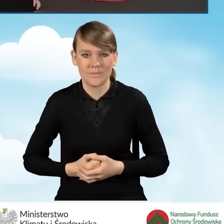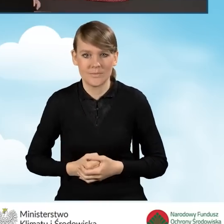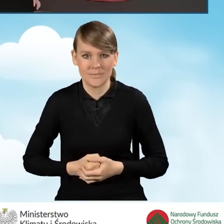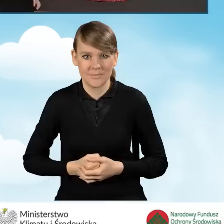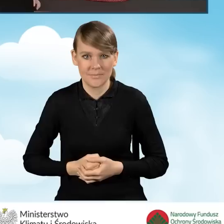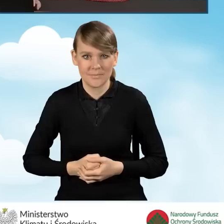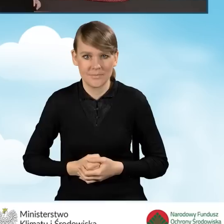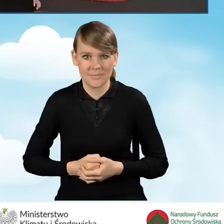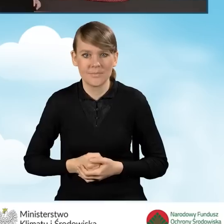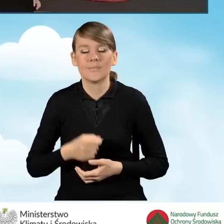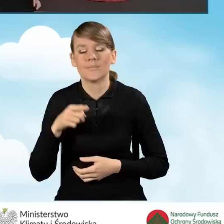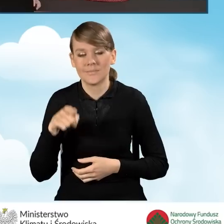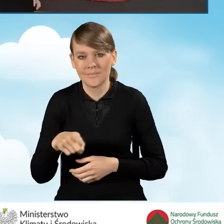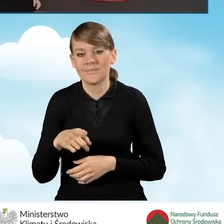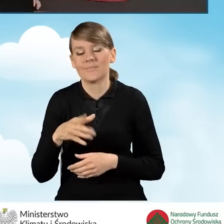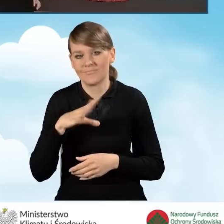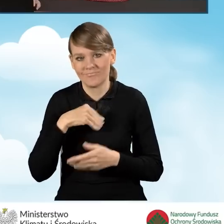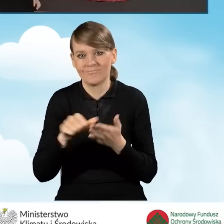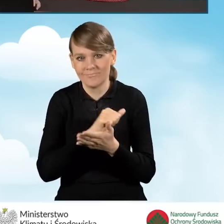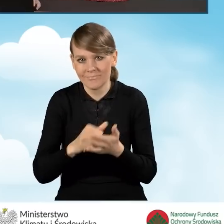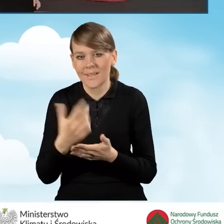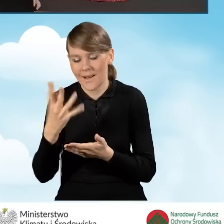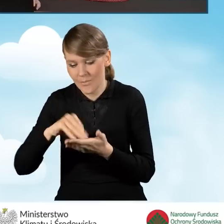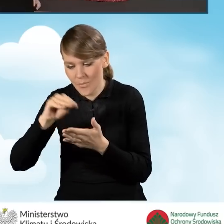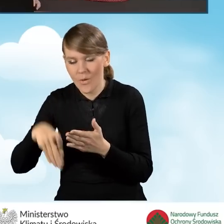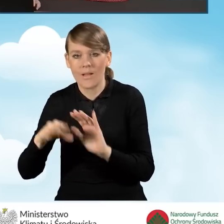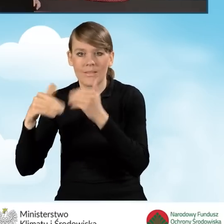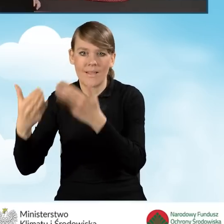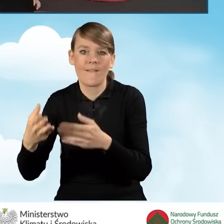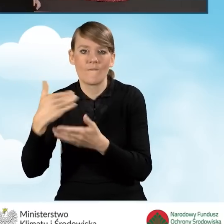wydruku, podpisu ręcznego i przekazania do wojewódzkiego funduszu czy też gminy.